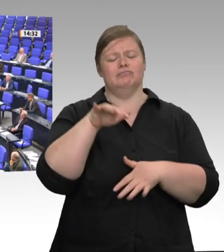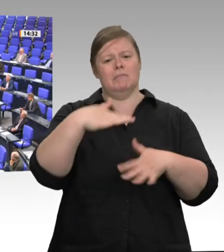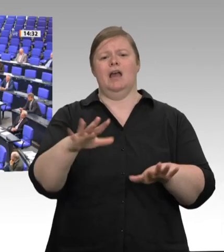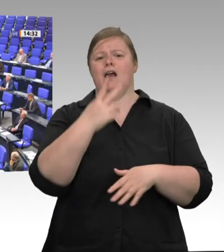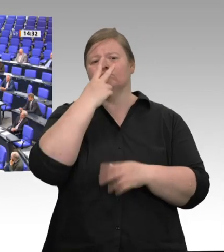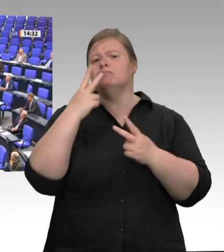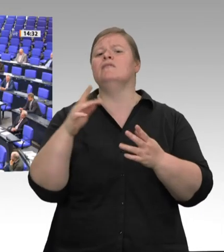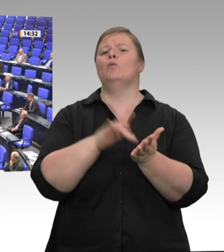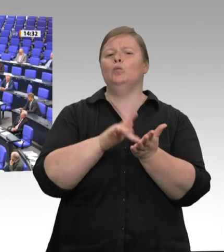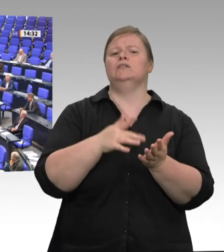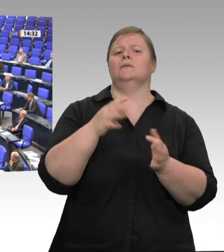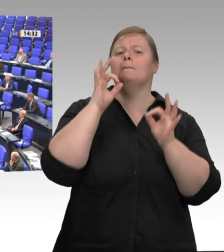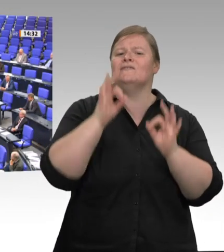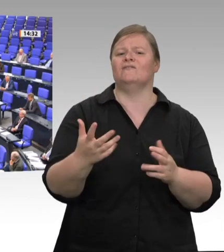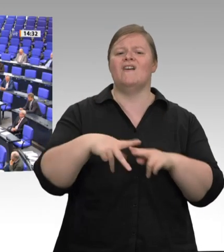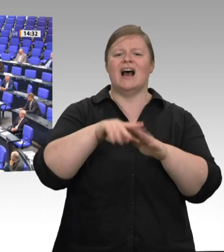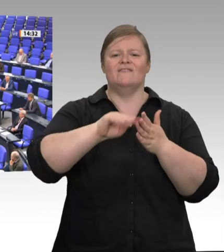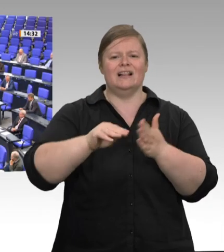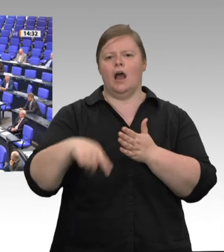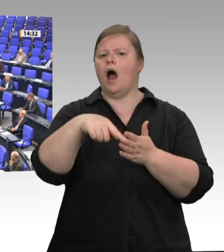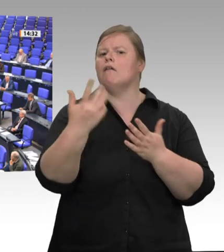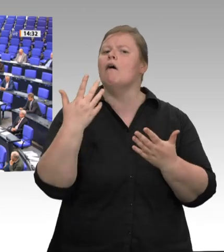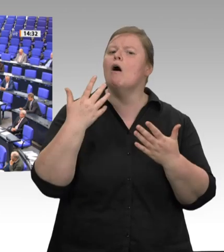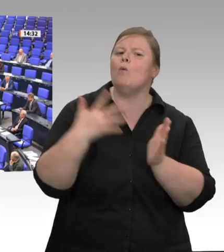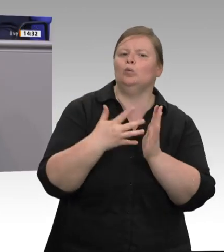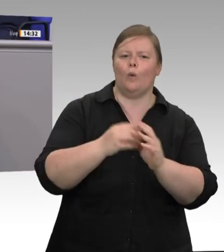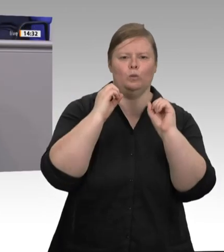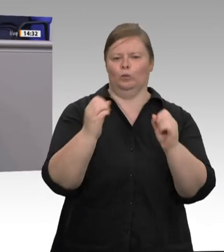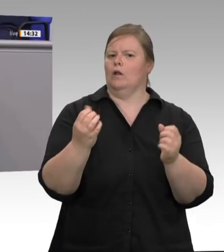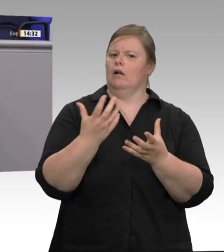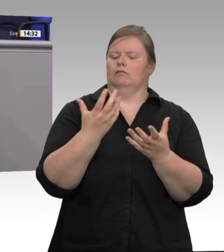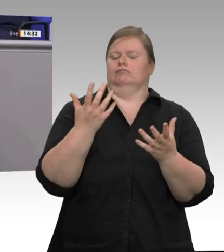das, was Bundesministerin Julia Klöckner fordert, wichtig: dass wir Augenhöhe und